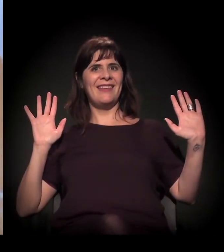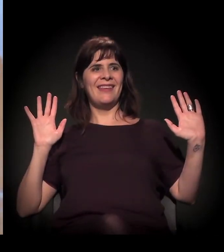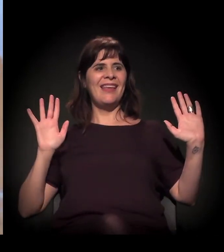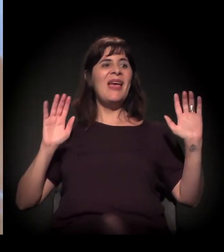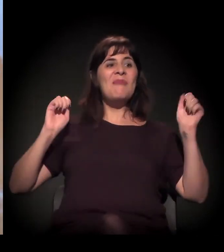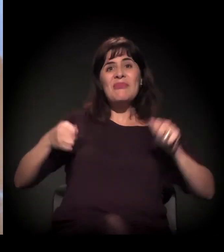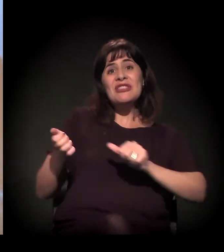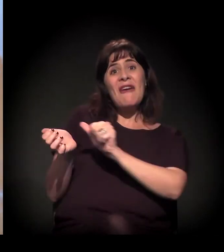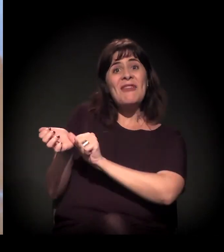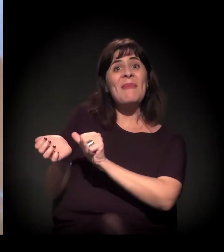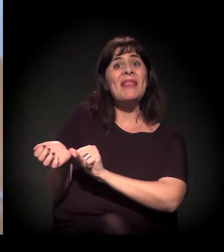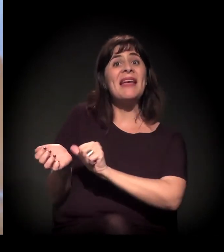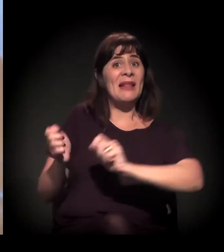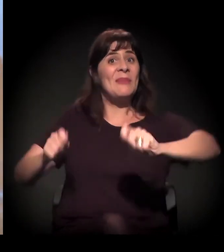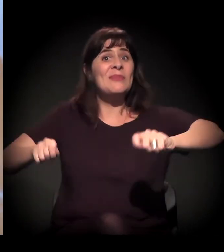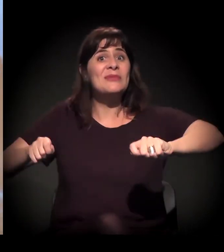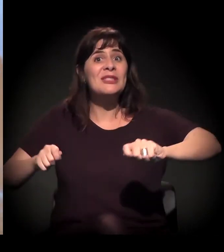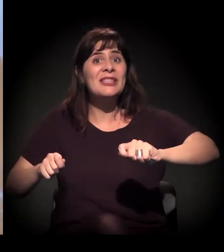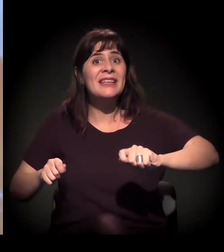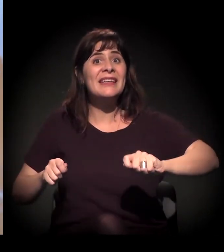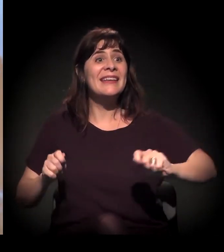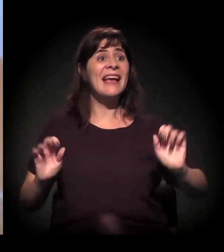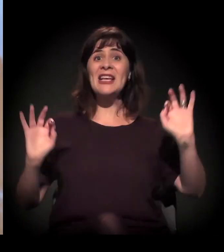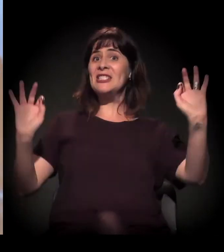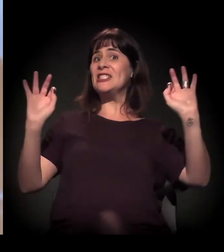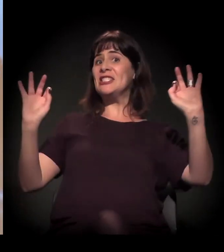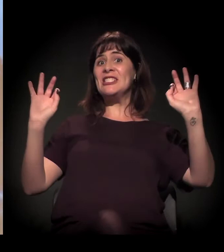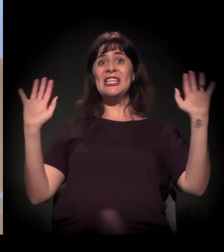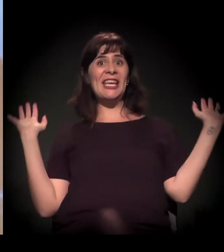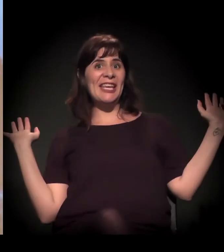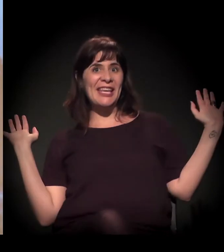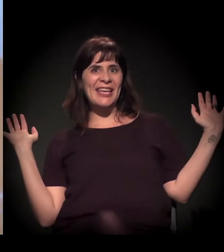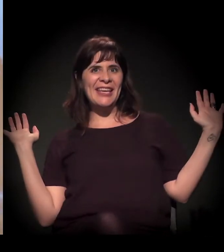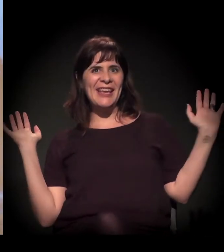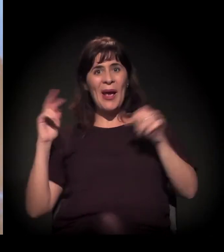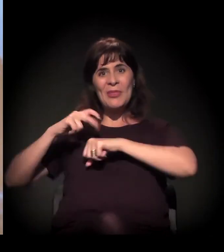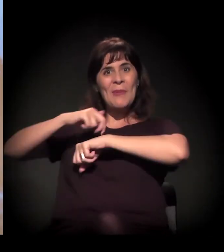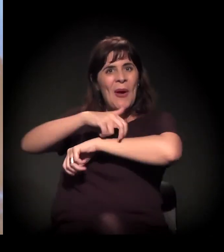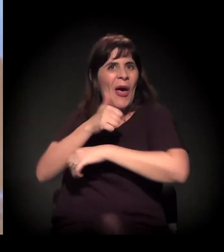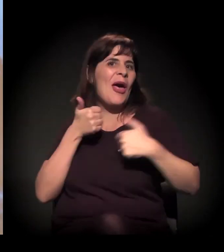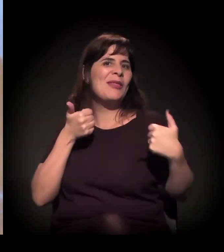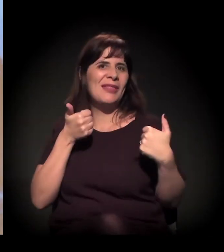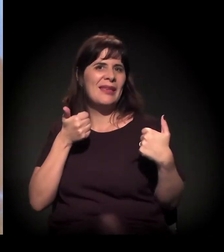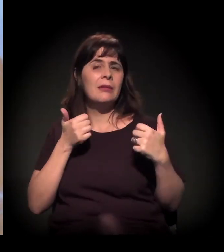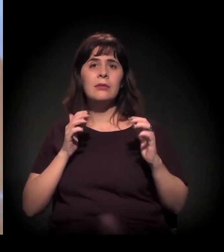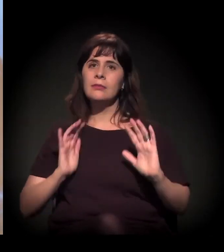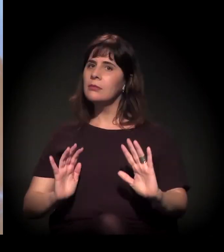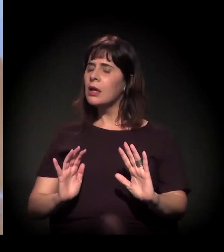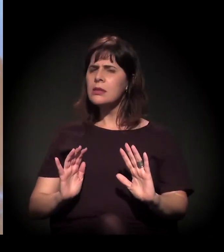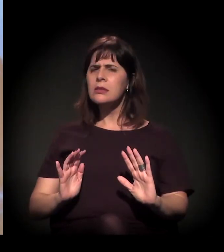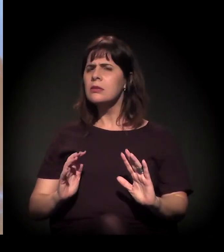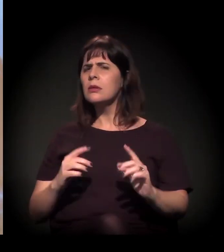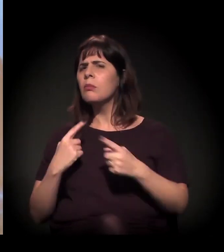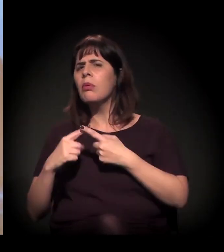Então é a gente começar a discutir as coisas mais com...